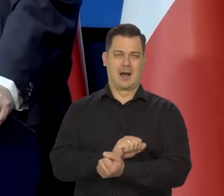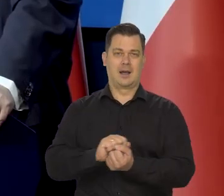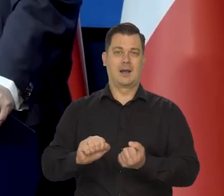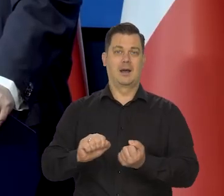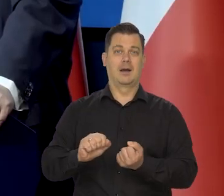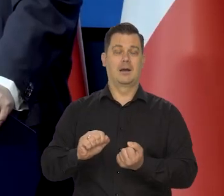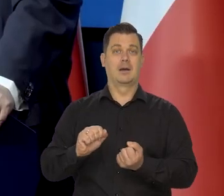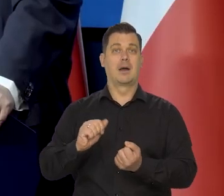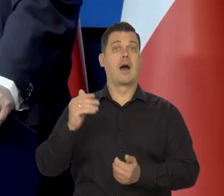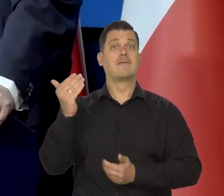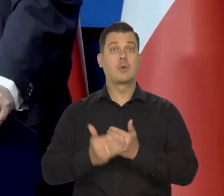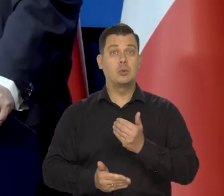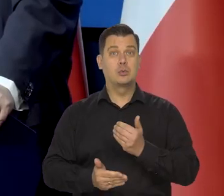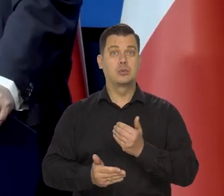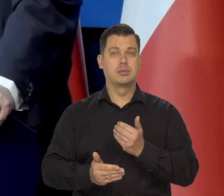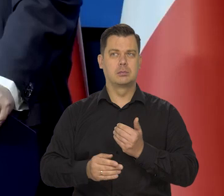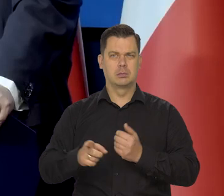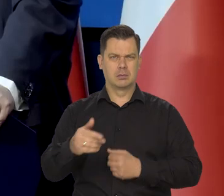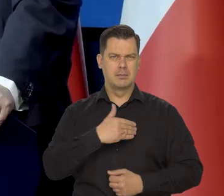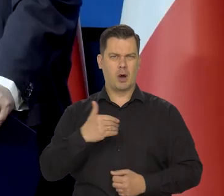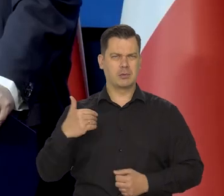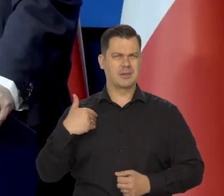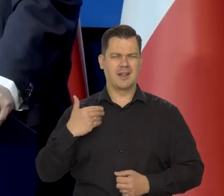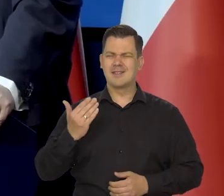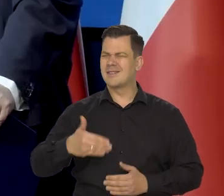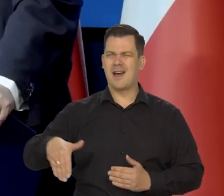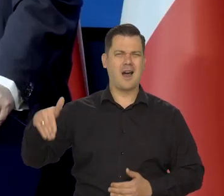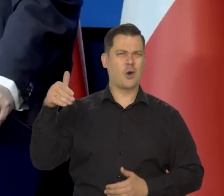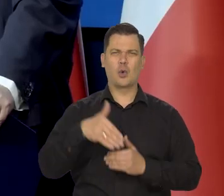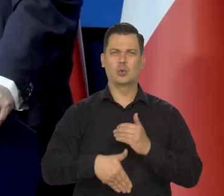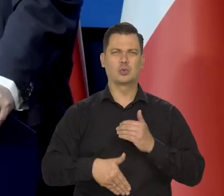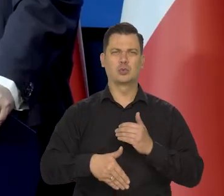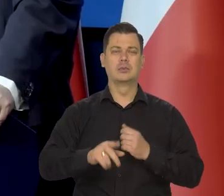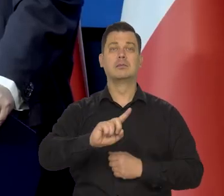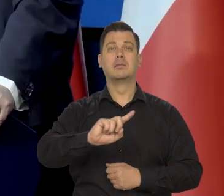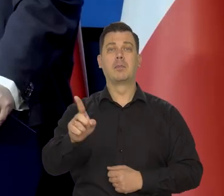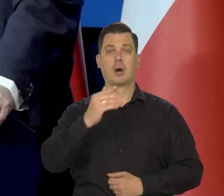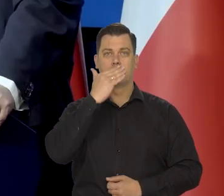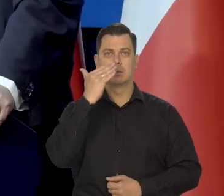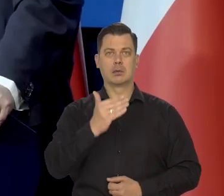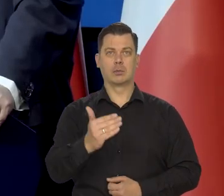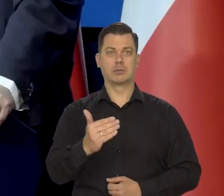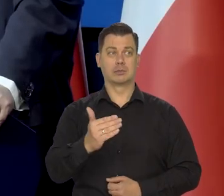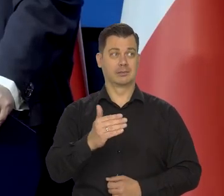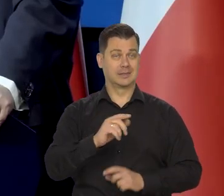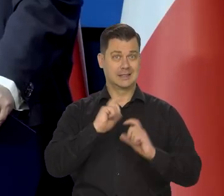i na końcu się okazało, że Polska była ostatnim krajem pokomunistycznym w Europie,